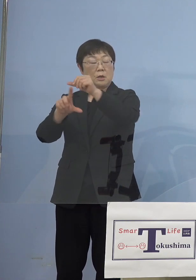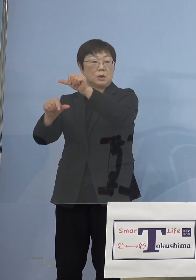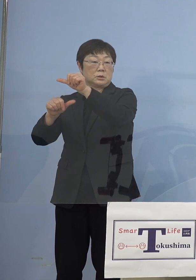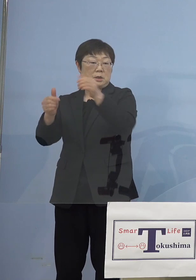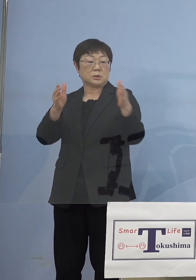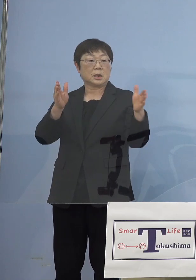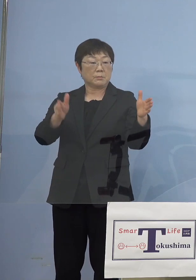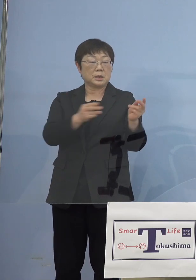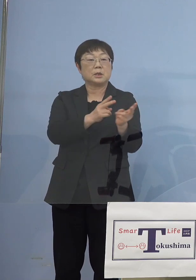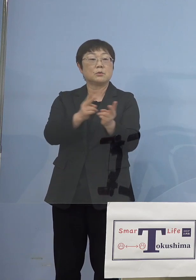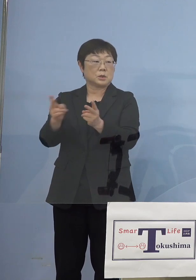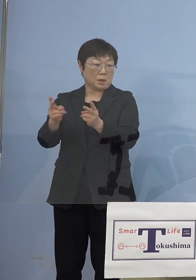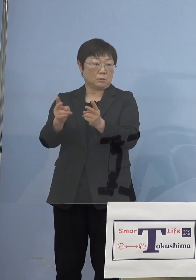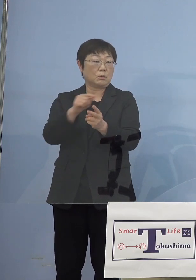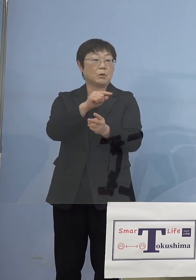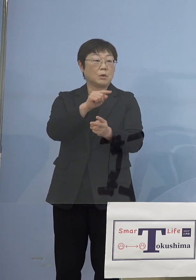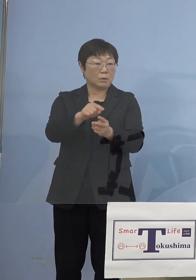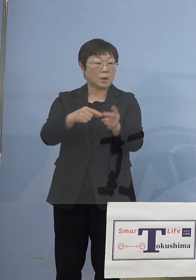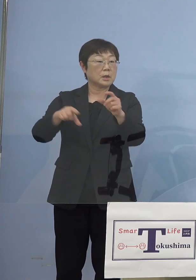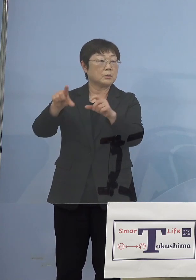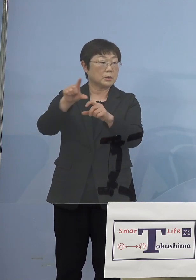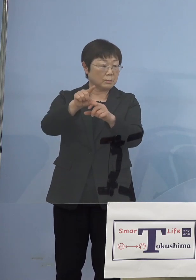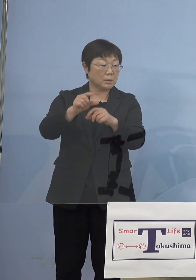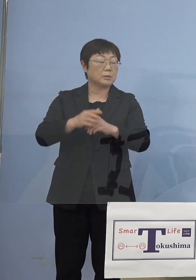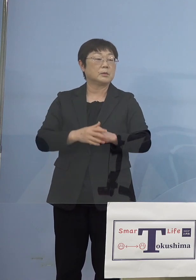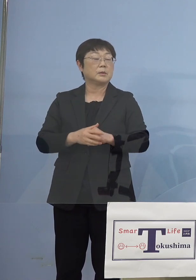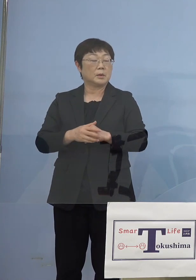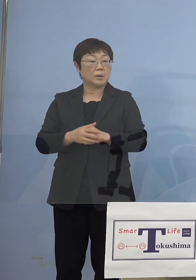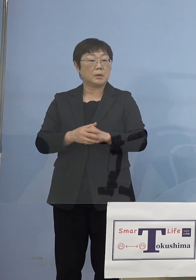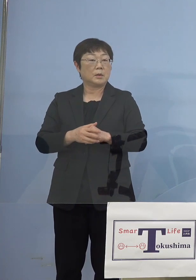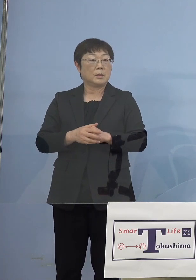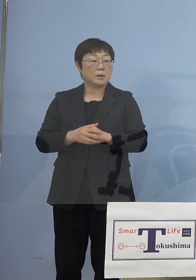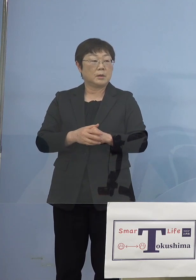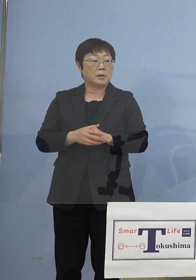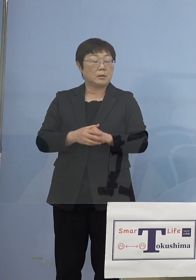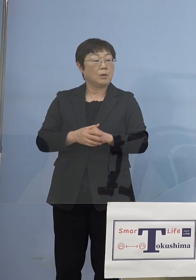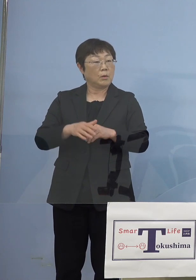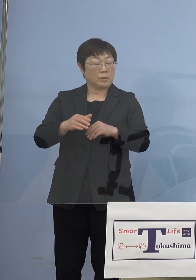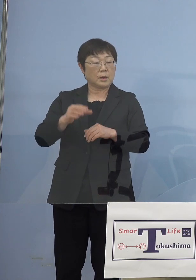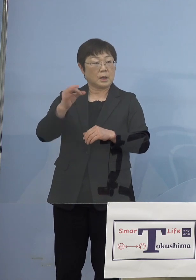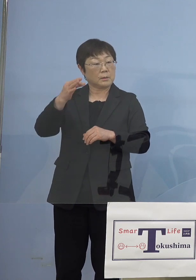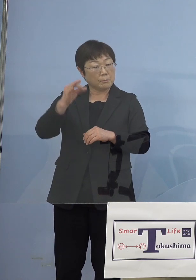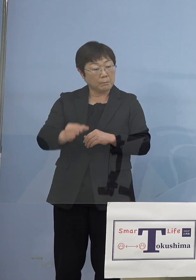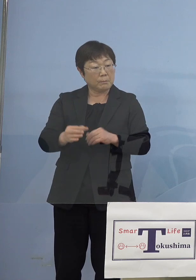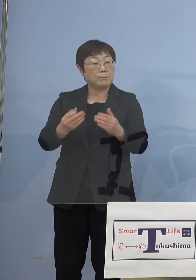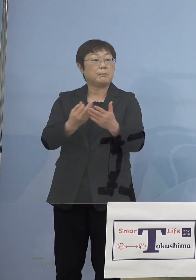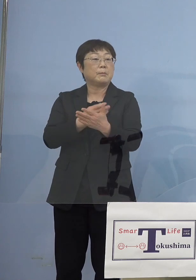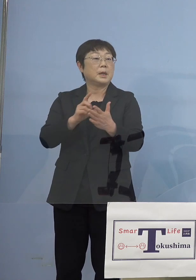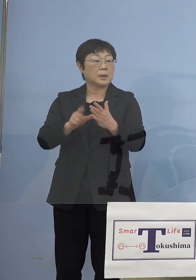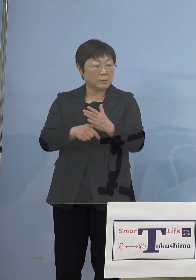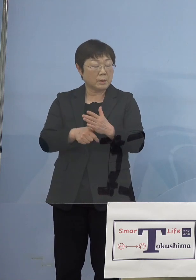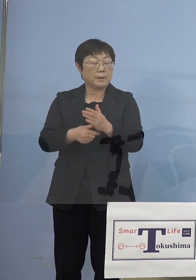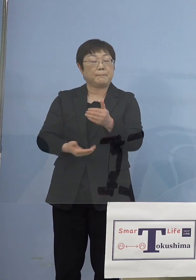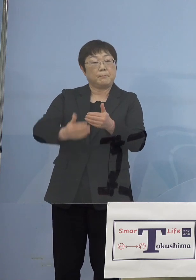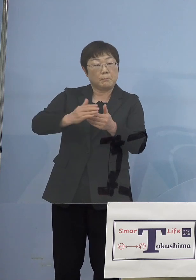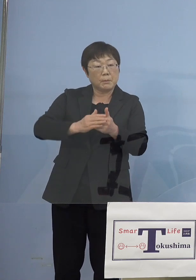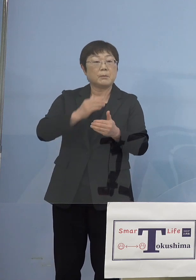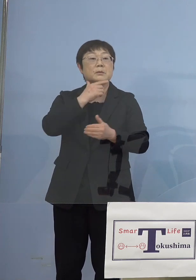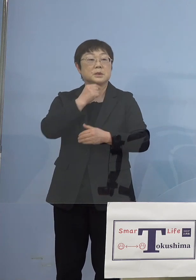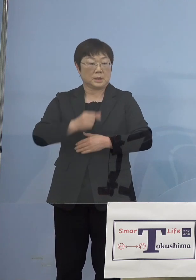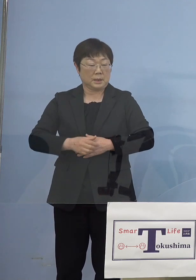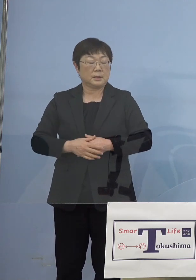なんですがこれよりも もとるという場合には埋めさせていただく